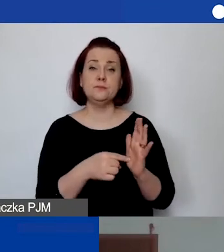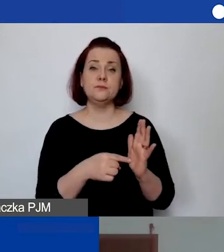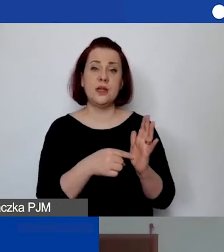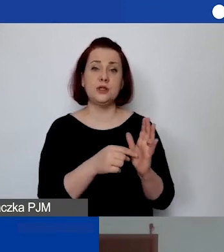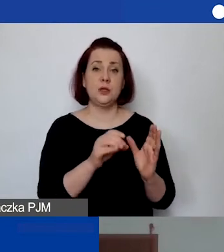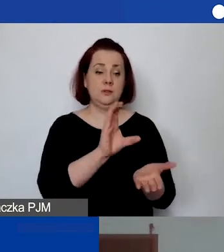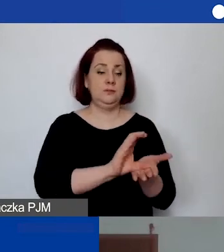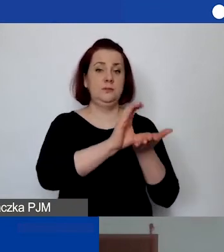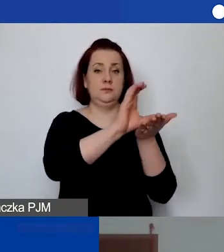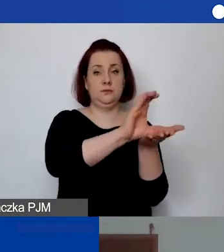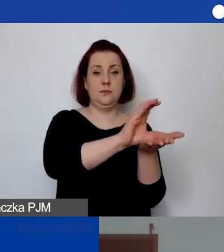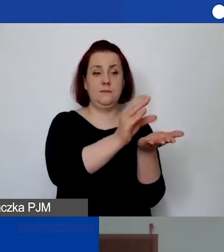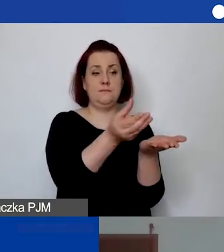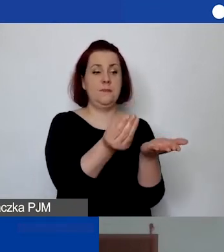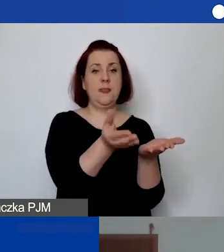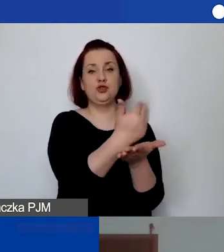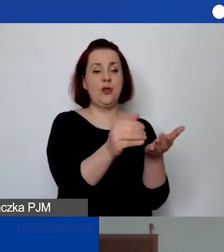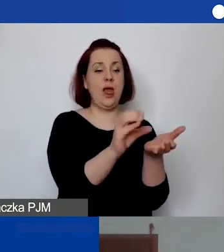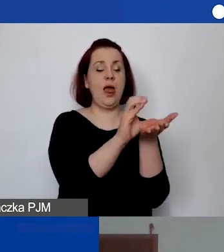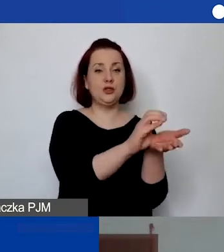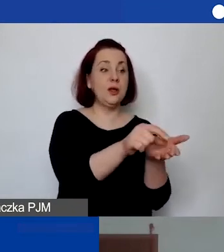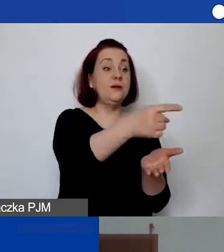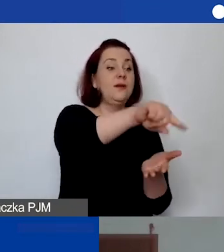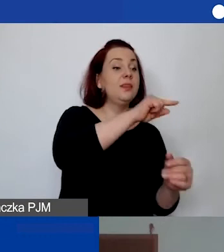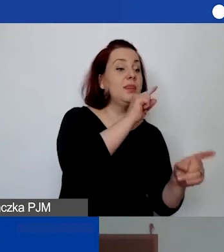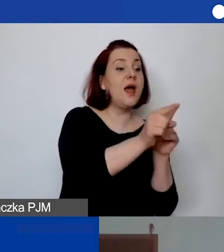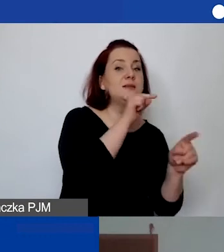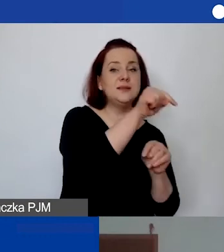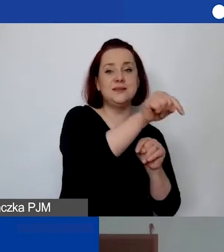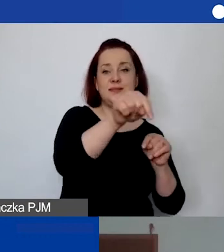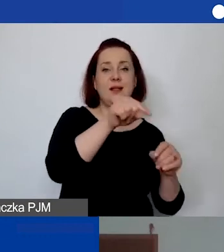która będzie wspólnie rozdysponowana w okresie miesięcznym w ramach potrzeb,